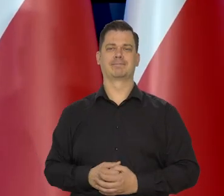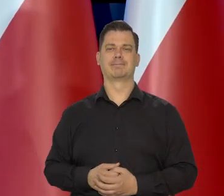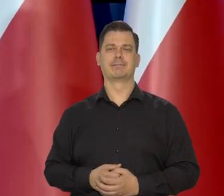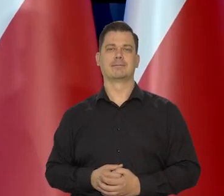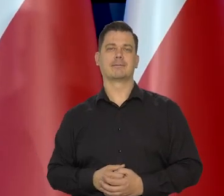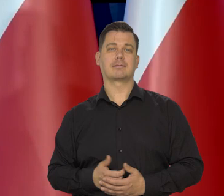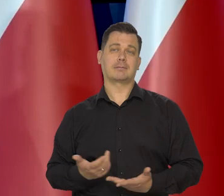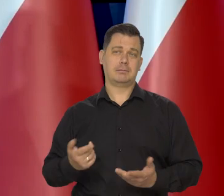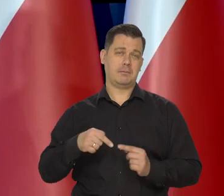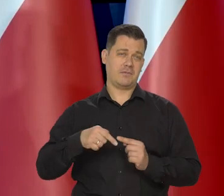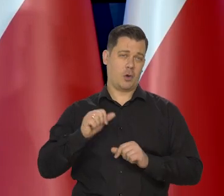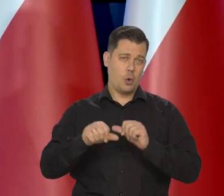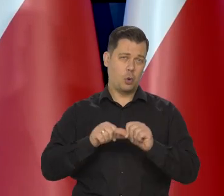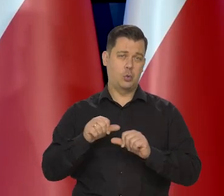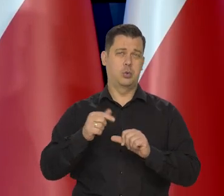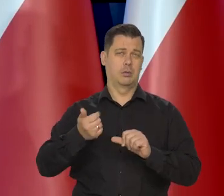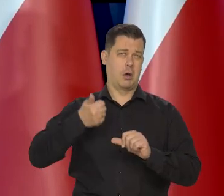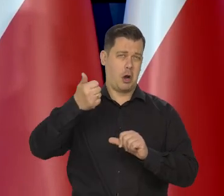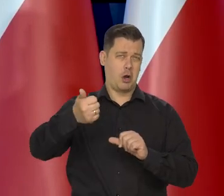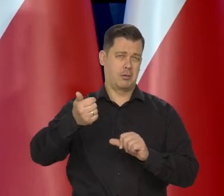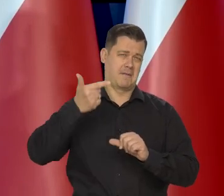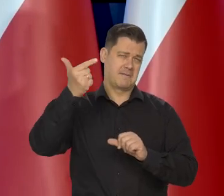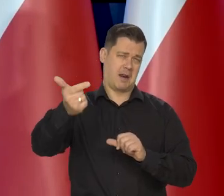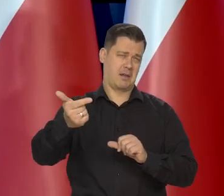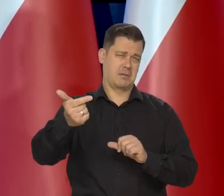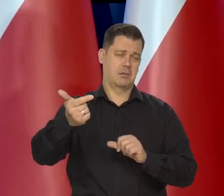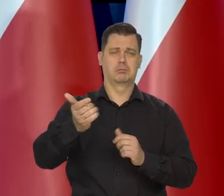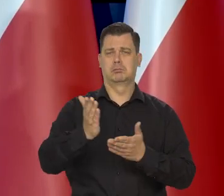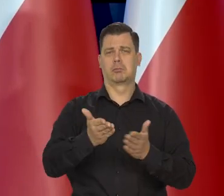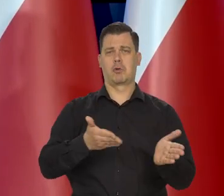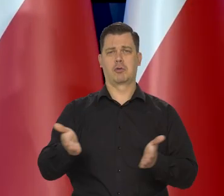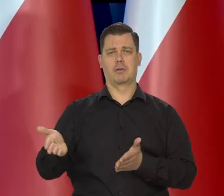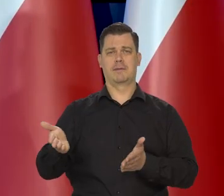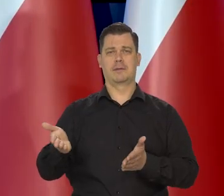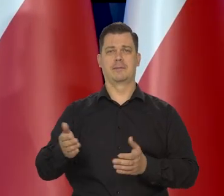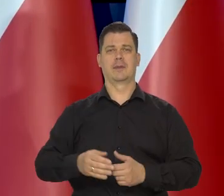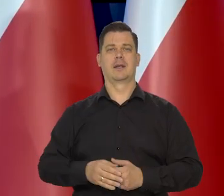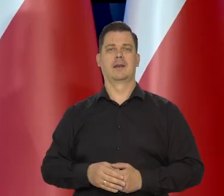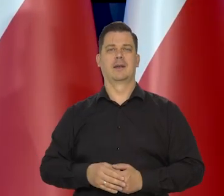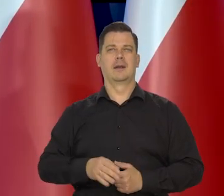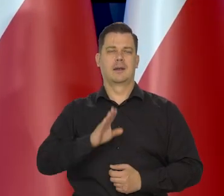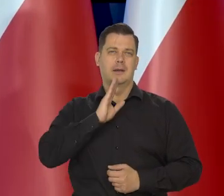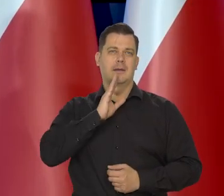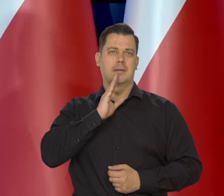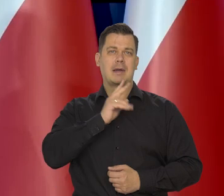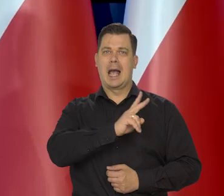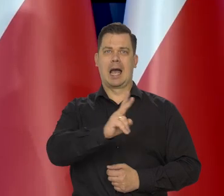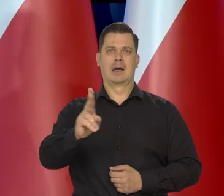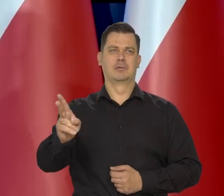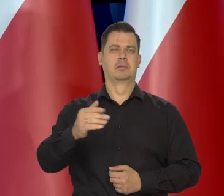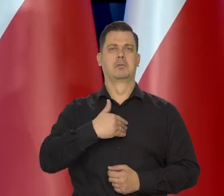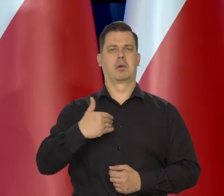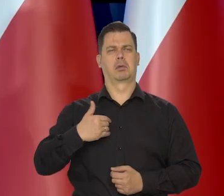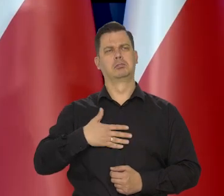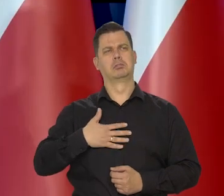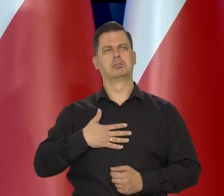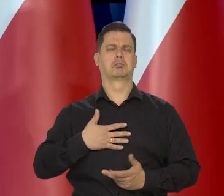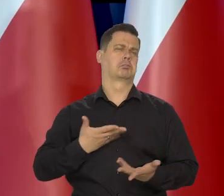No to jest ten rok przyszły rok i jeszcze 2 lata. To jest chyba akceptowane przez większość Polaków,